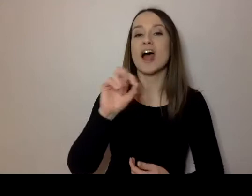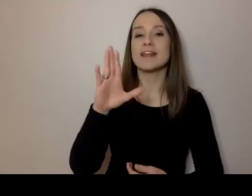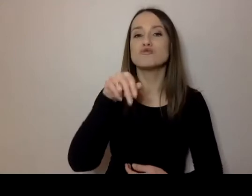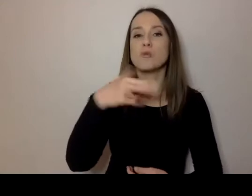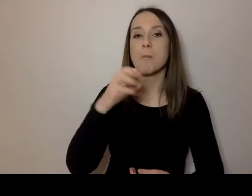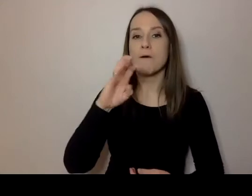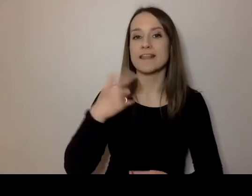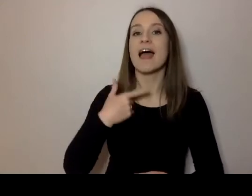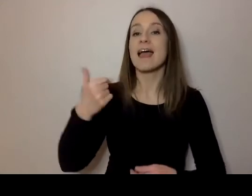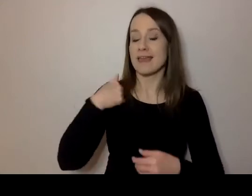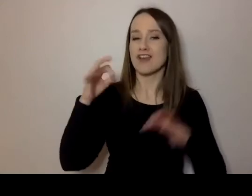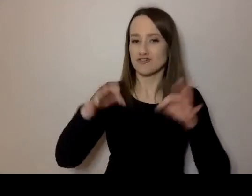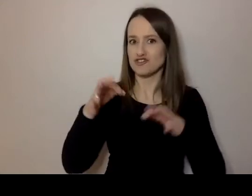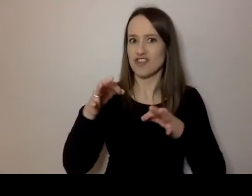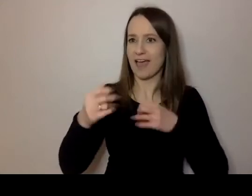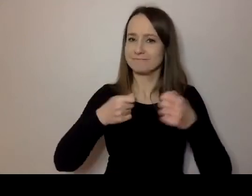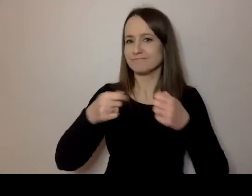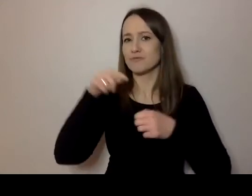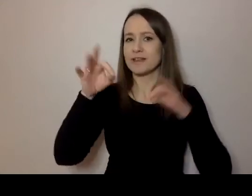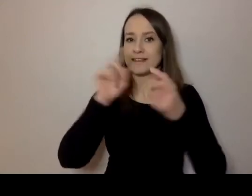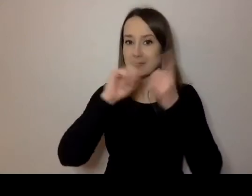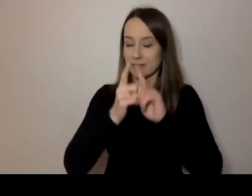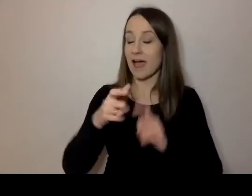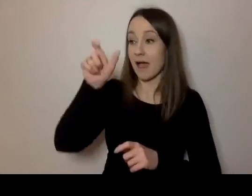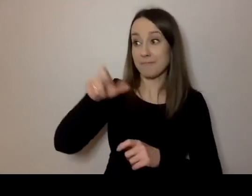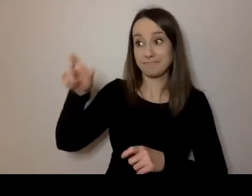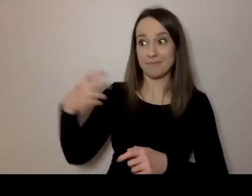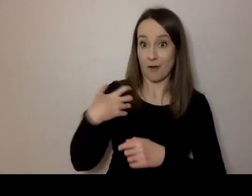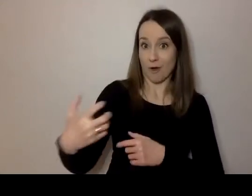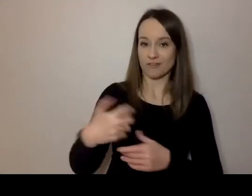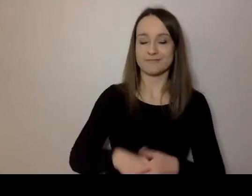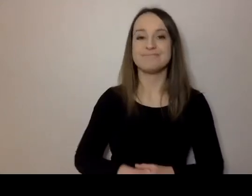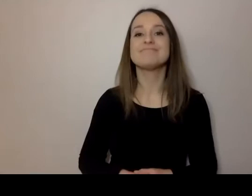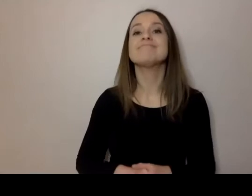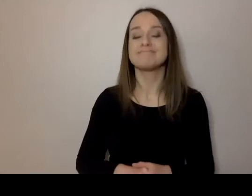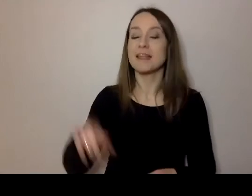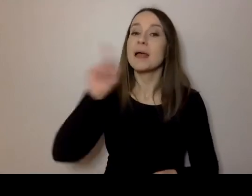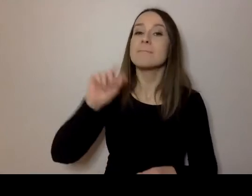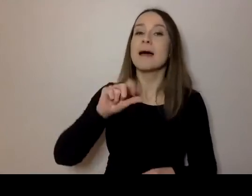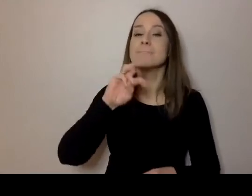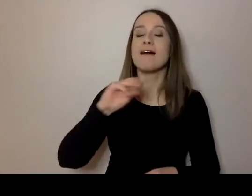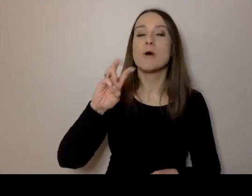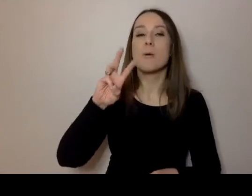jestem moderatorką dzisiejszego spotkania. A naszymi gośćmi są: Paweł Burlewicz,